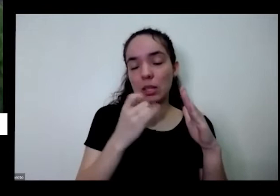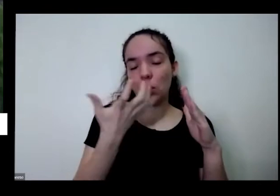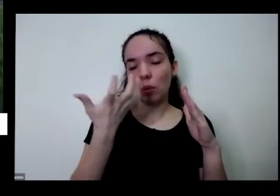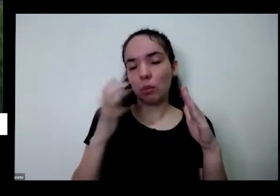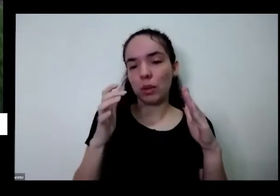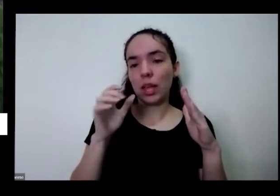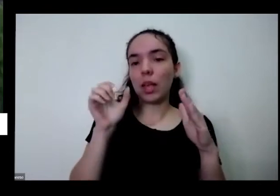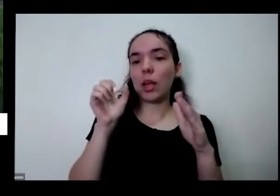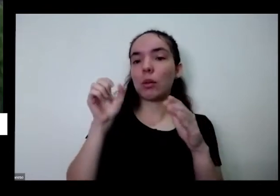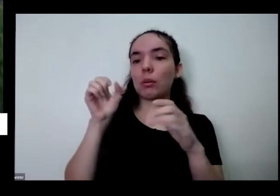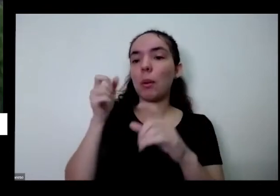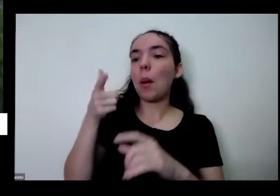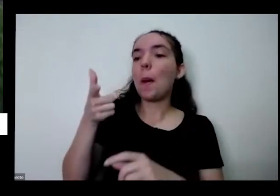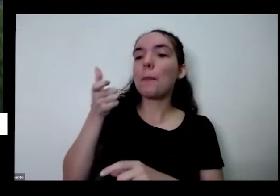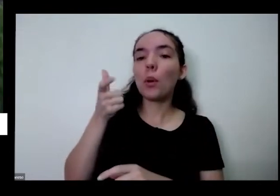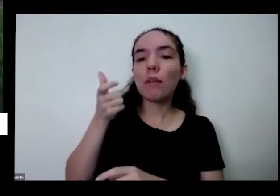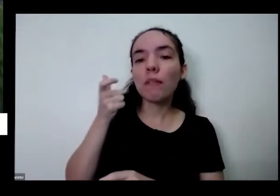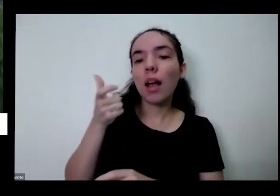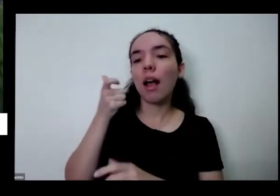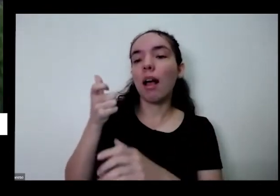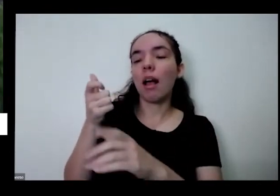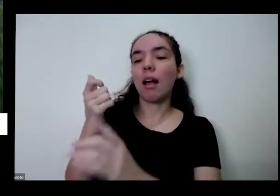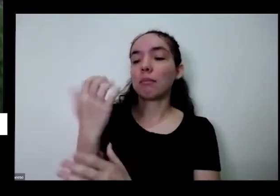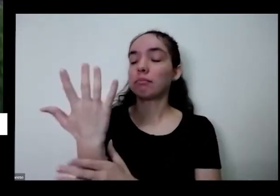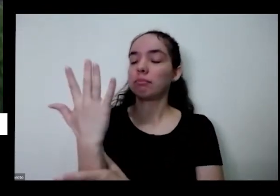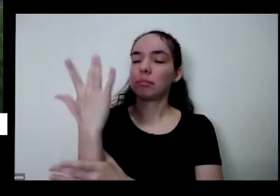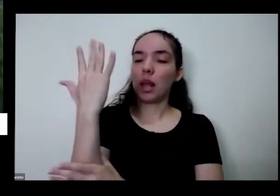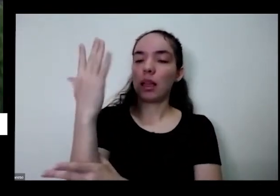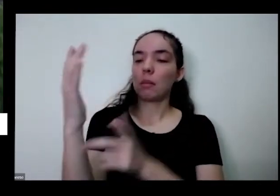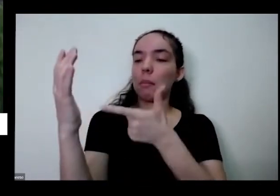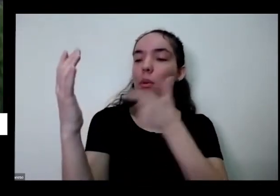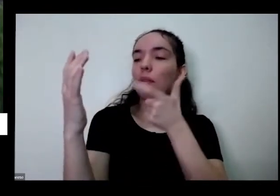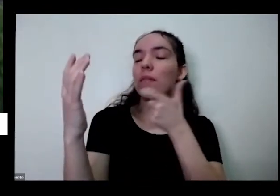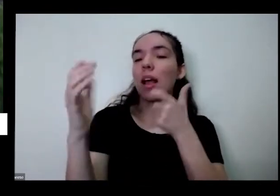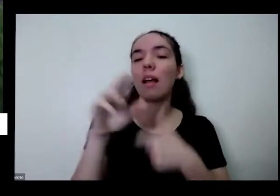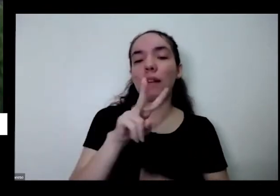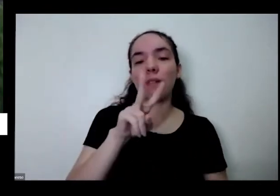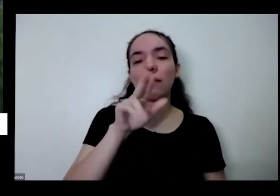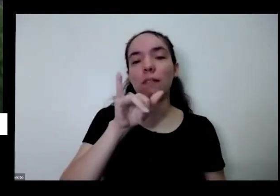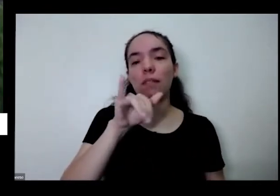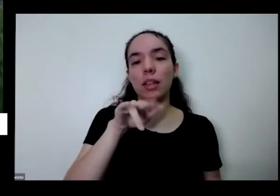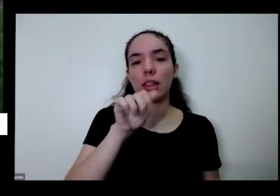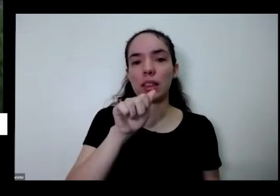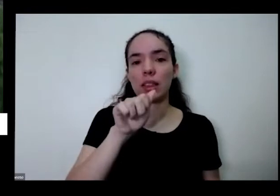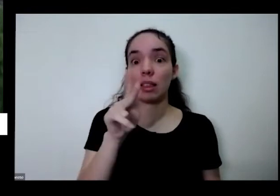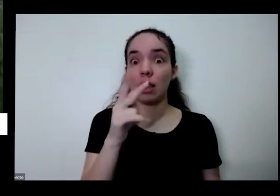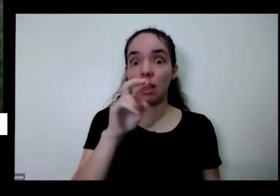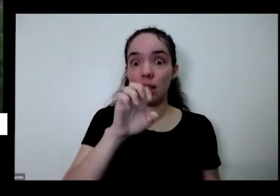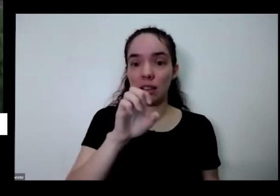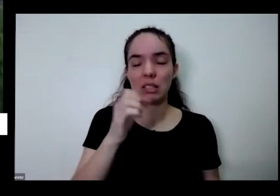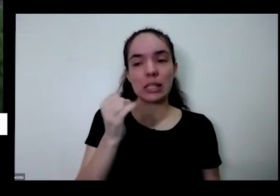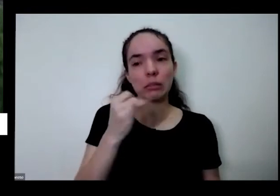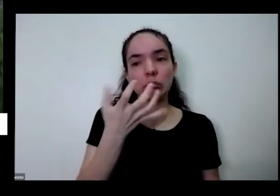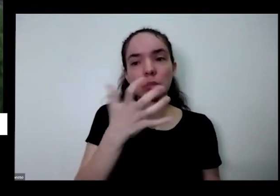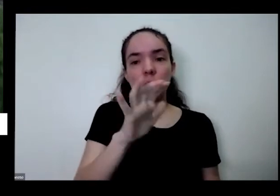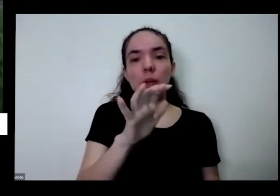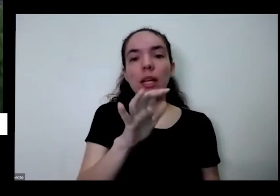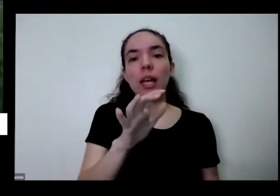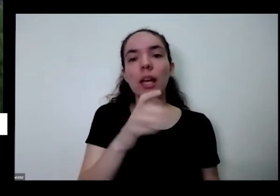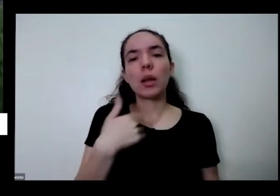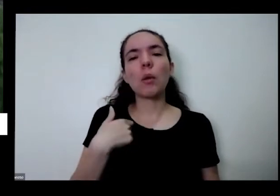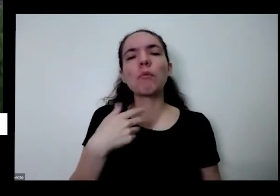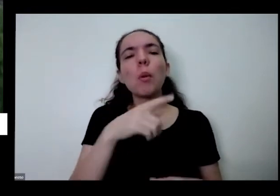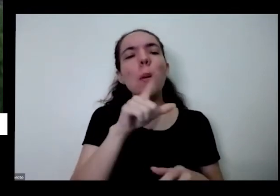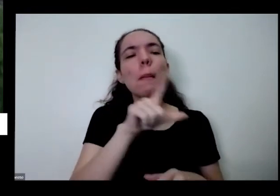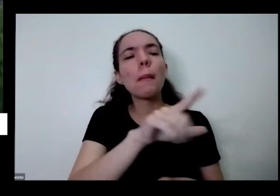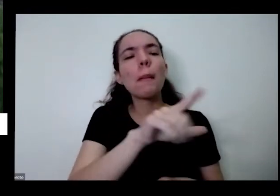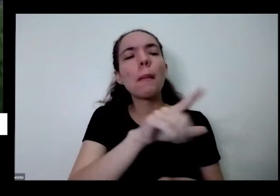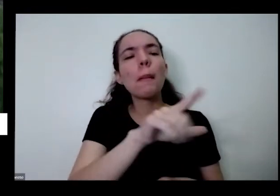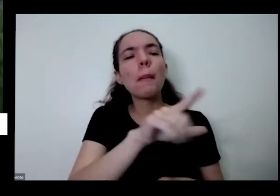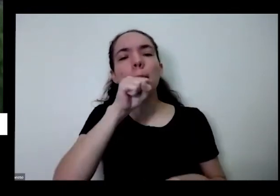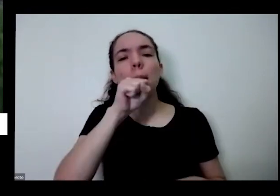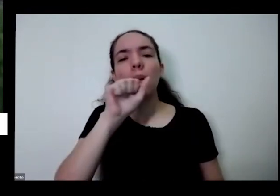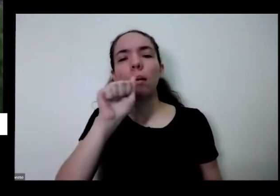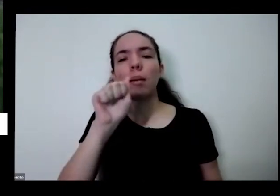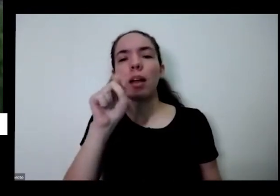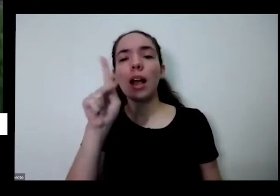eu vou ali na salada de pronto eu vou ali pego um pouquinho da Redinha e distribua no meu prato e